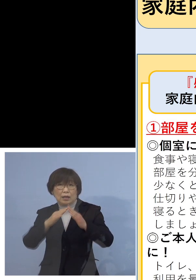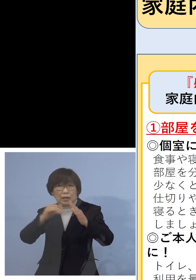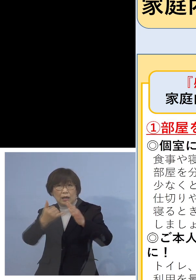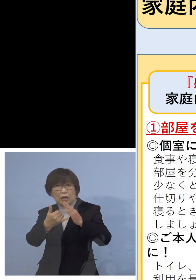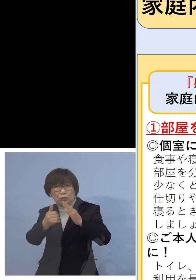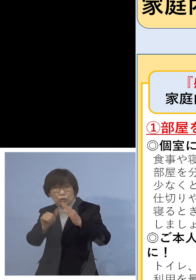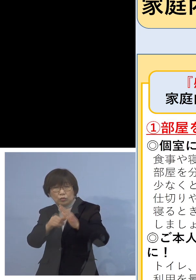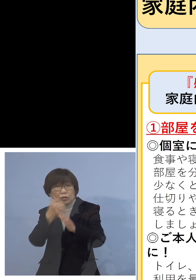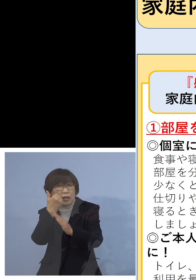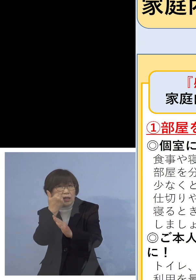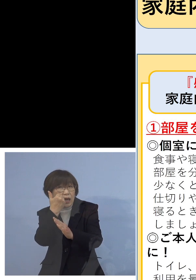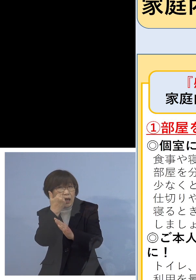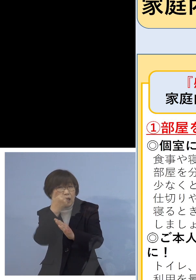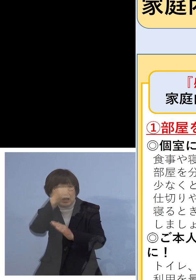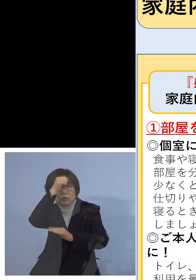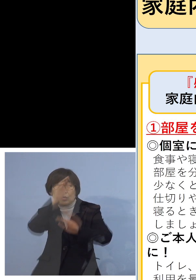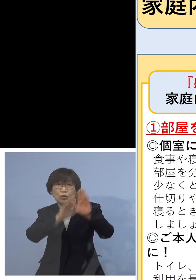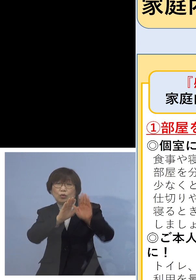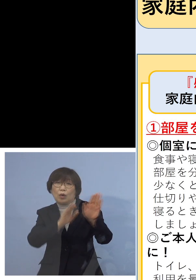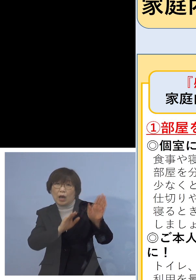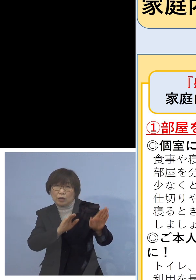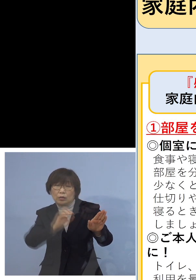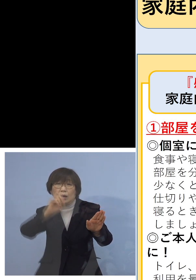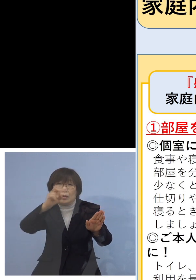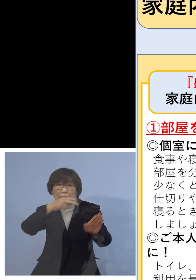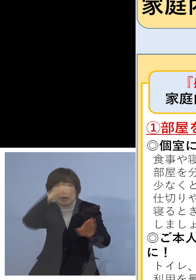場合によっては無症状で持ち込む ということもあるんですね